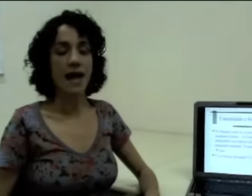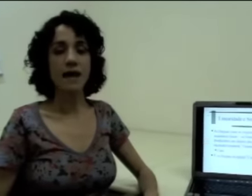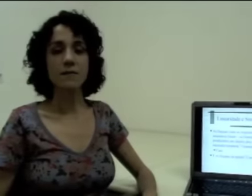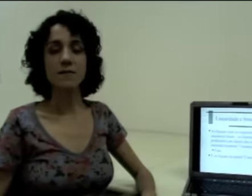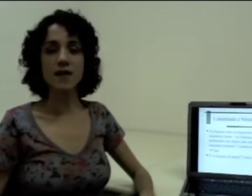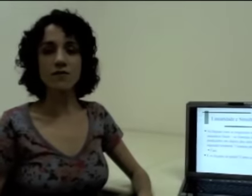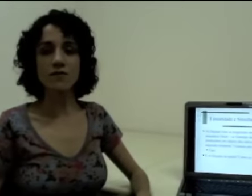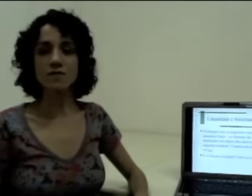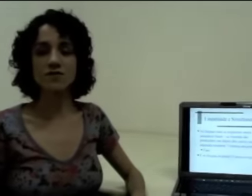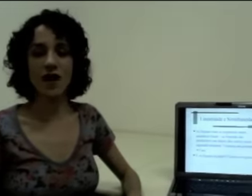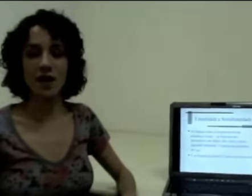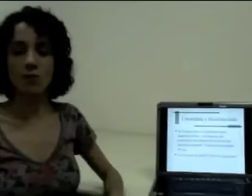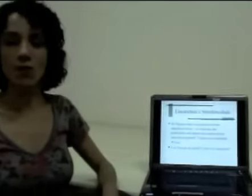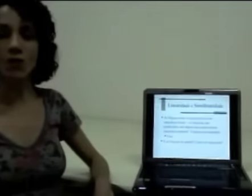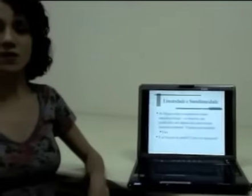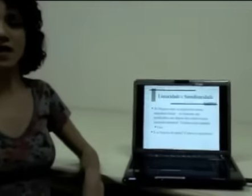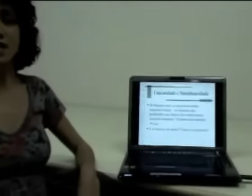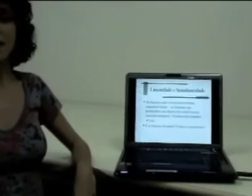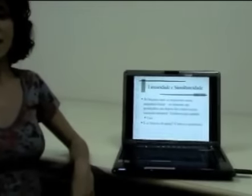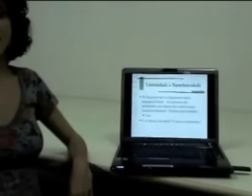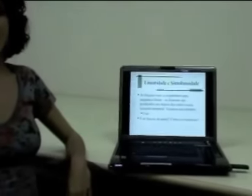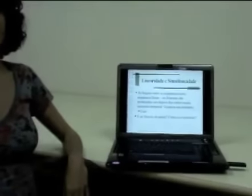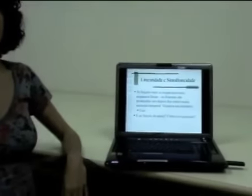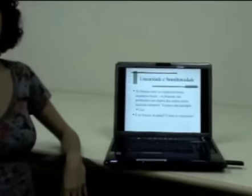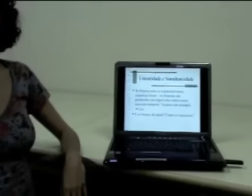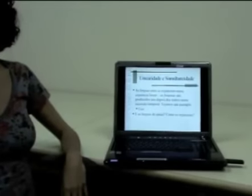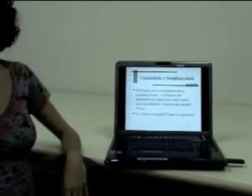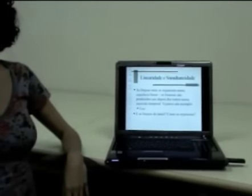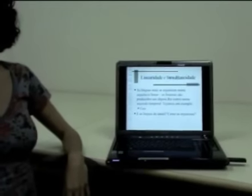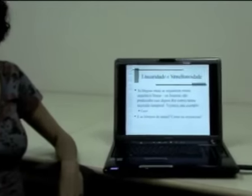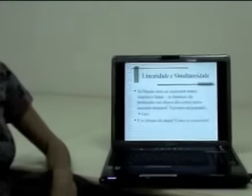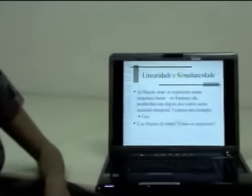Primeiro vamos falar um pouco da linearidade e da simultaneidade.